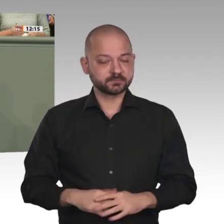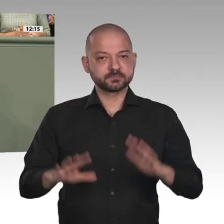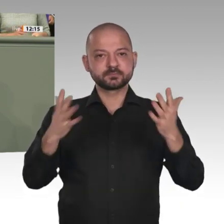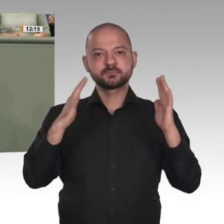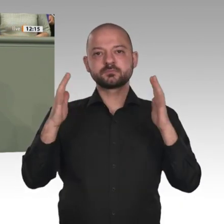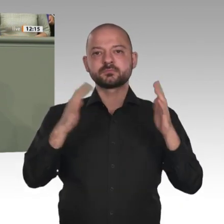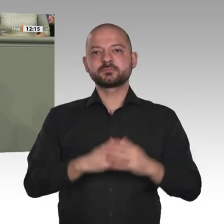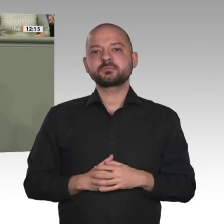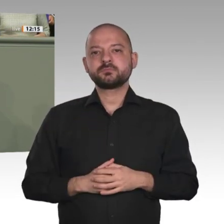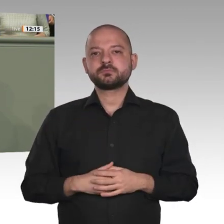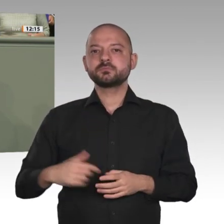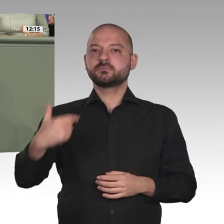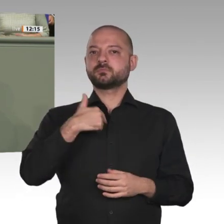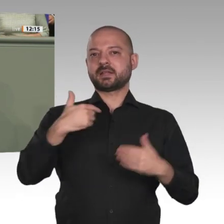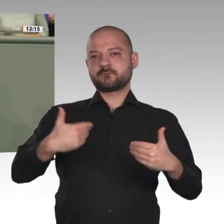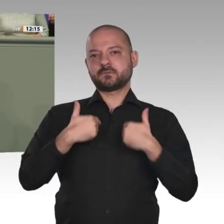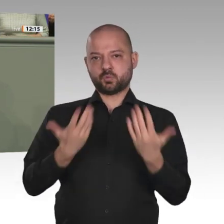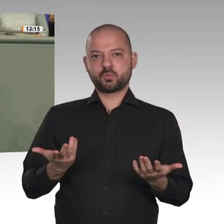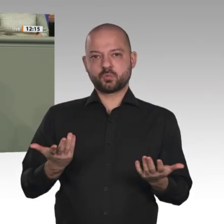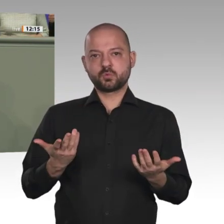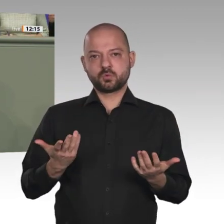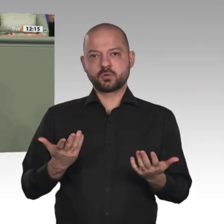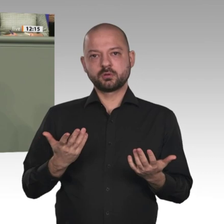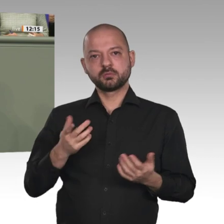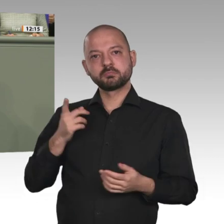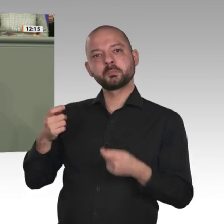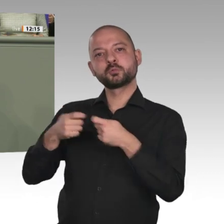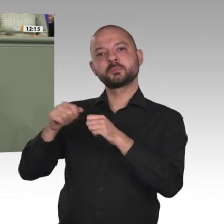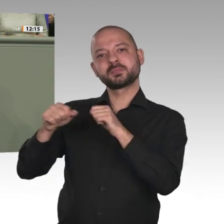schon bereitsteht, dass schon Ideen entwickelt worden sind, sodass, wenn der Antrag heute